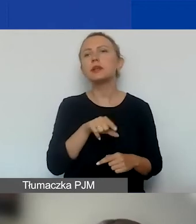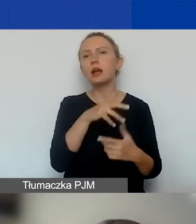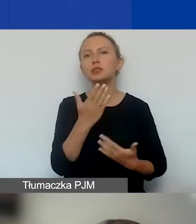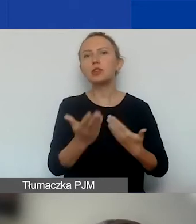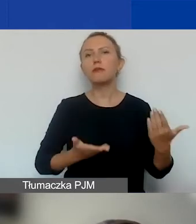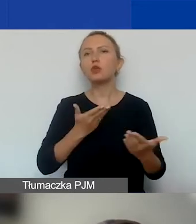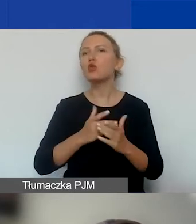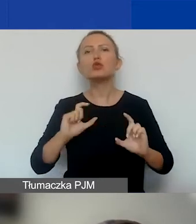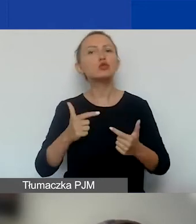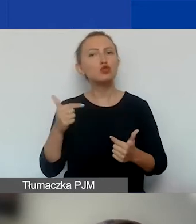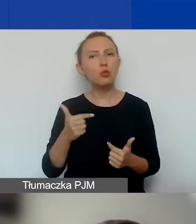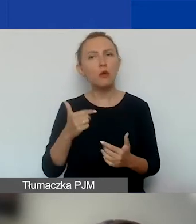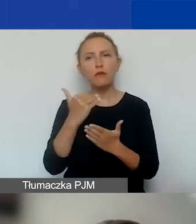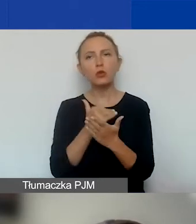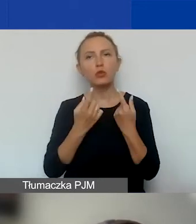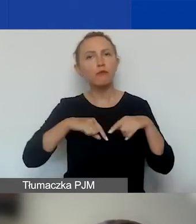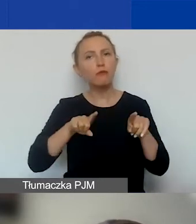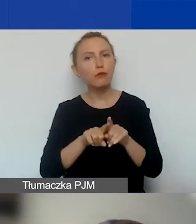jakie warunki powinna spełniać.